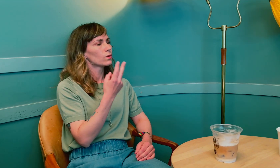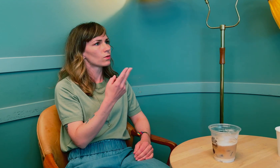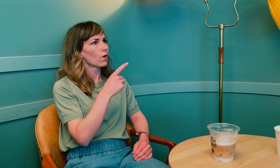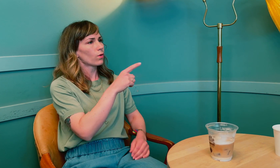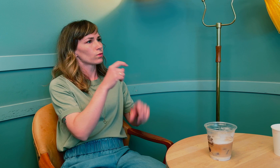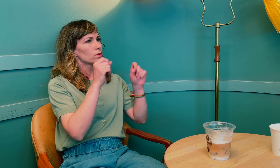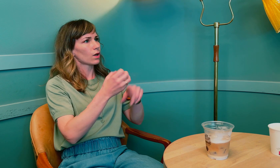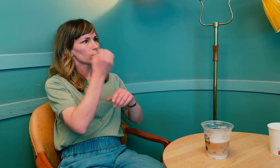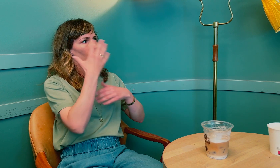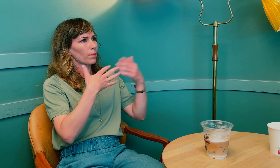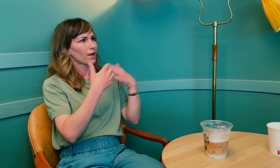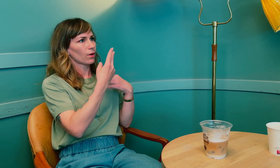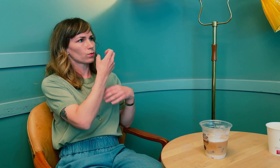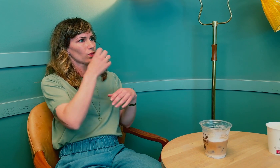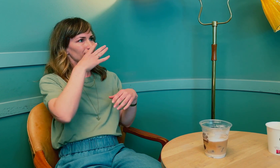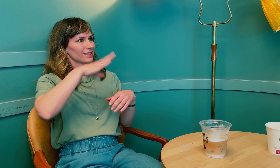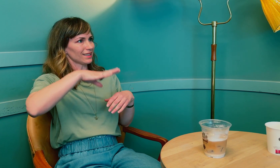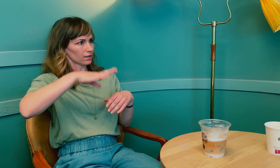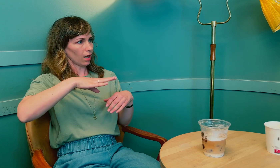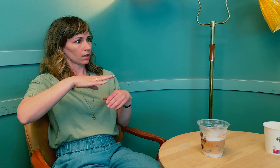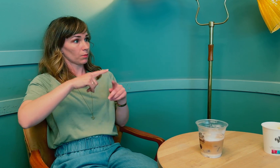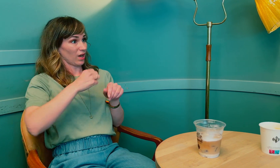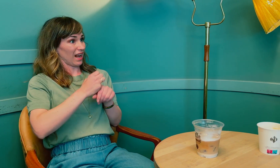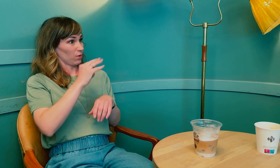Ab: 2022, og du startet med strålebehandling i 2019?